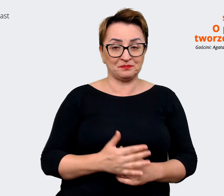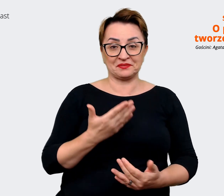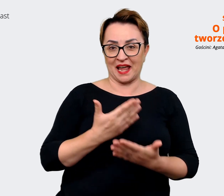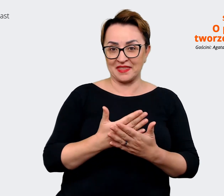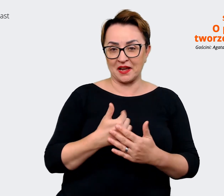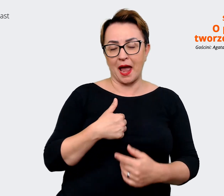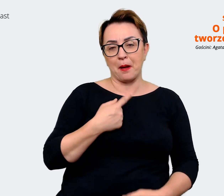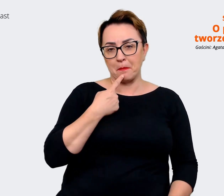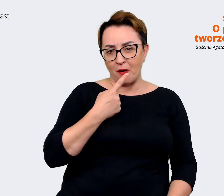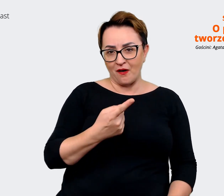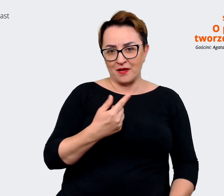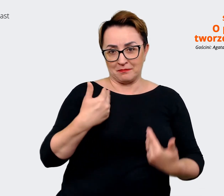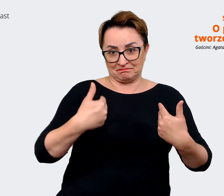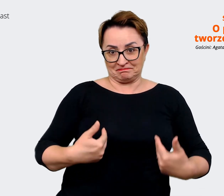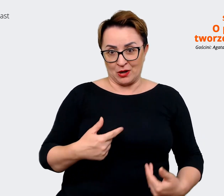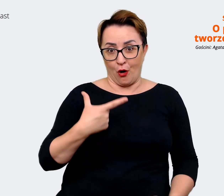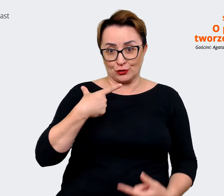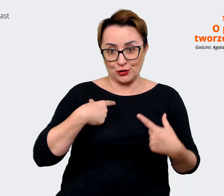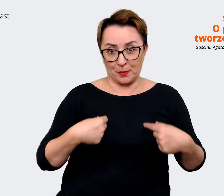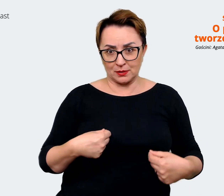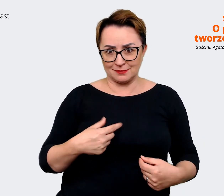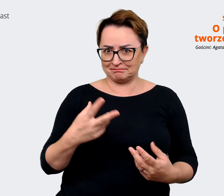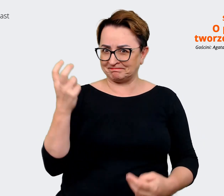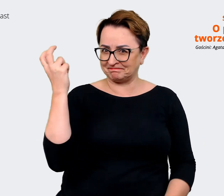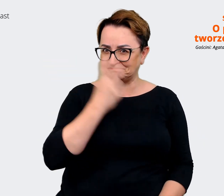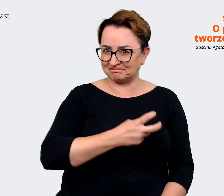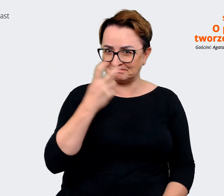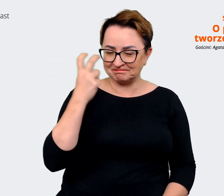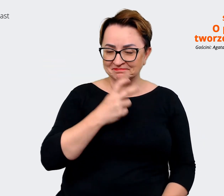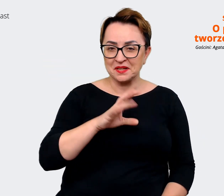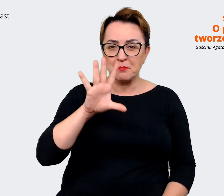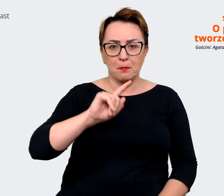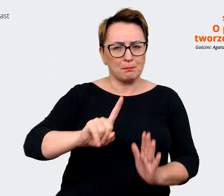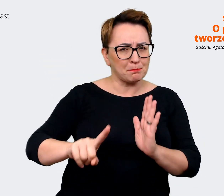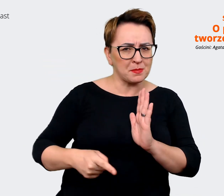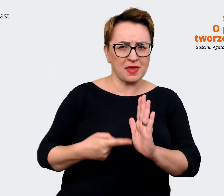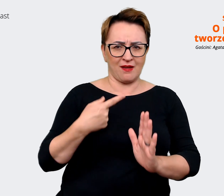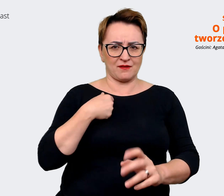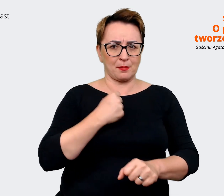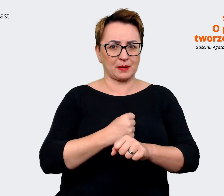powiedzieć, że dla mnie to jest fascynujące, bo rzeczywiście pierwszy raz pracowałam nad EVP w tak